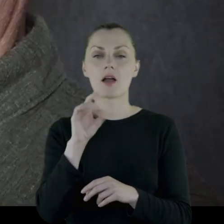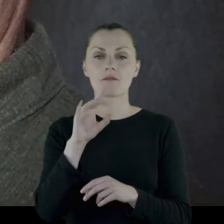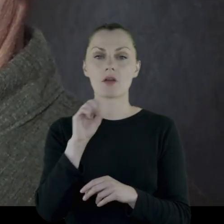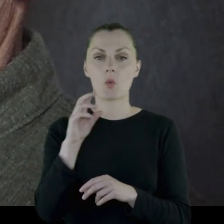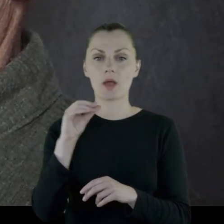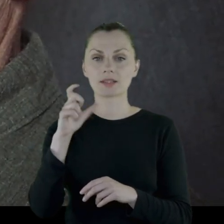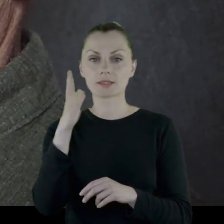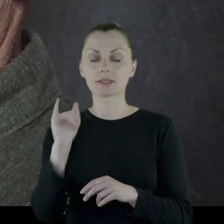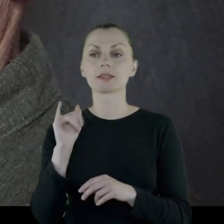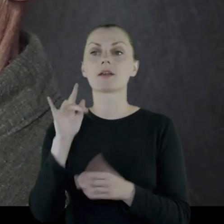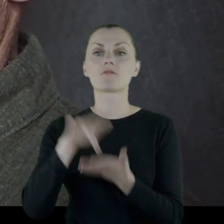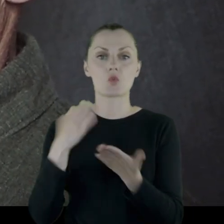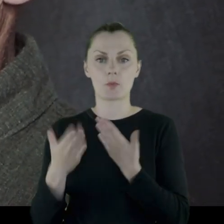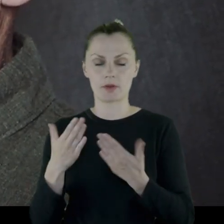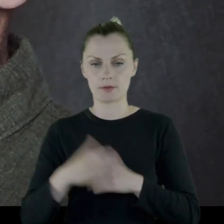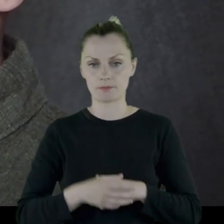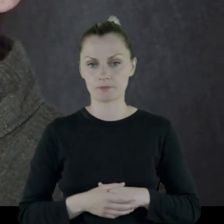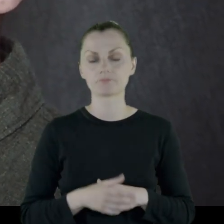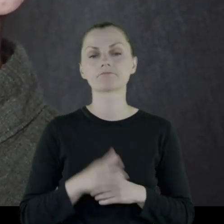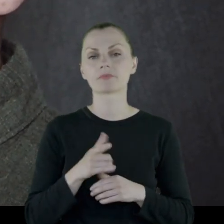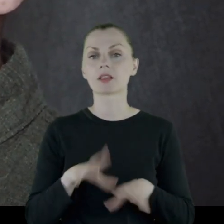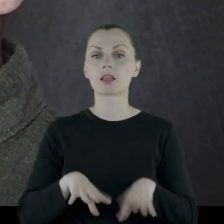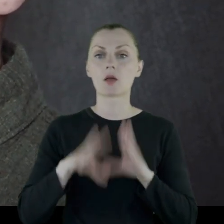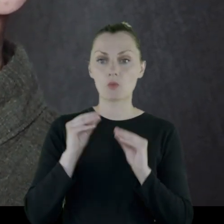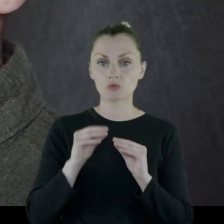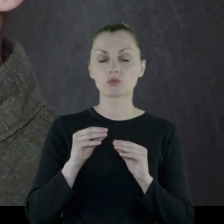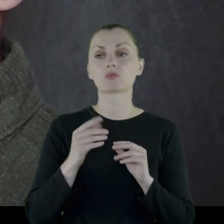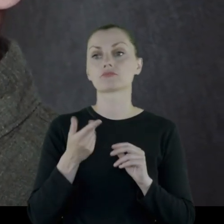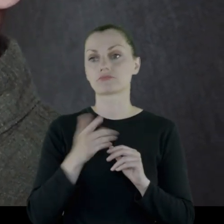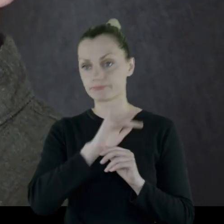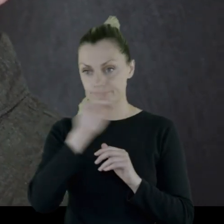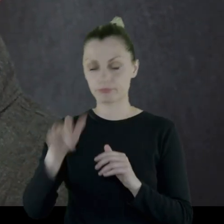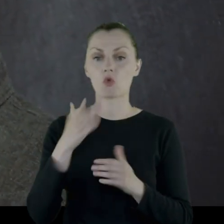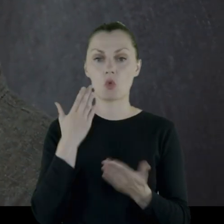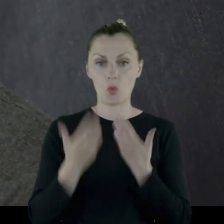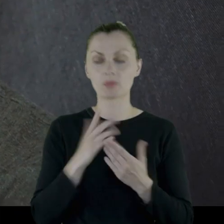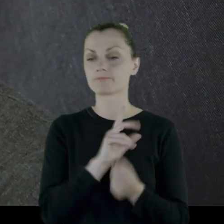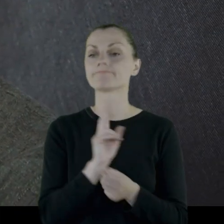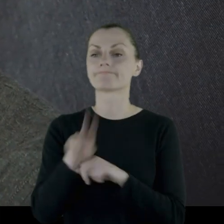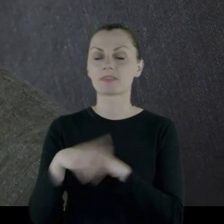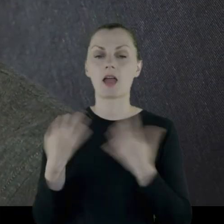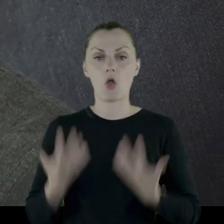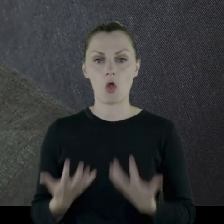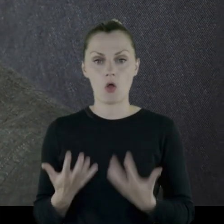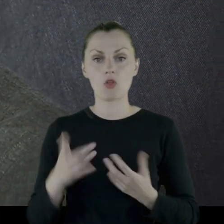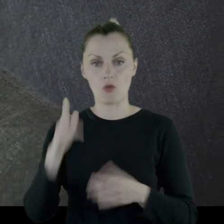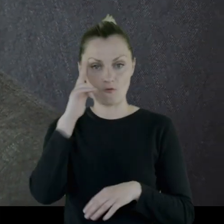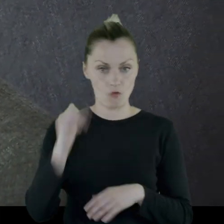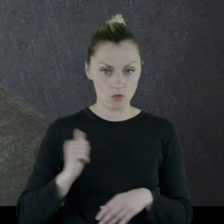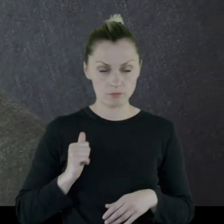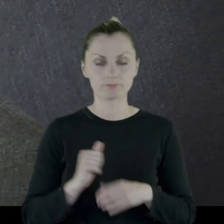Na początku '19 roku przyjeżdża do Lublina. Tu zgłasza się na ochotnika do wojska.